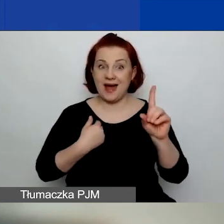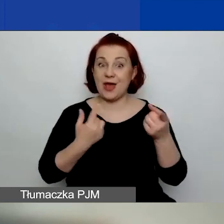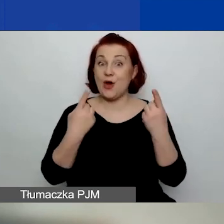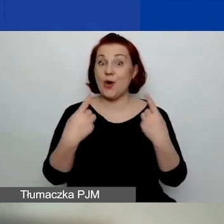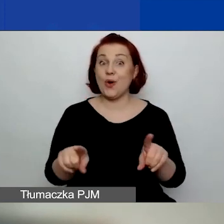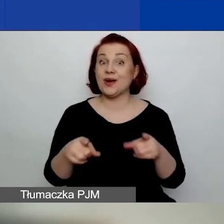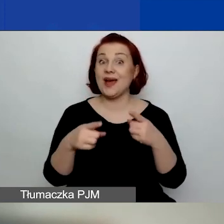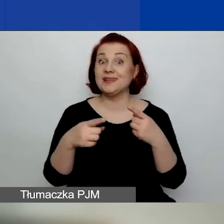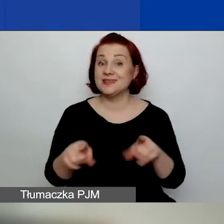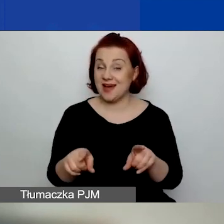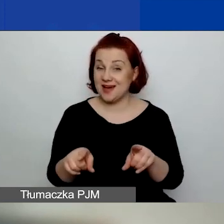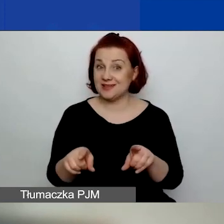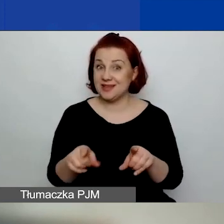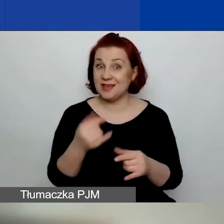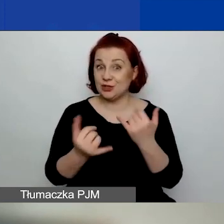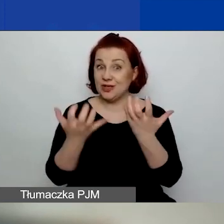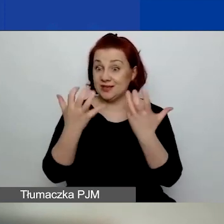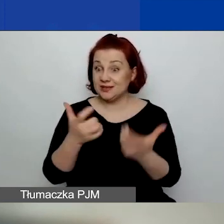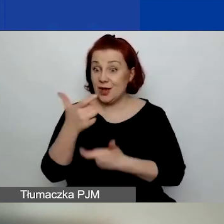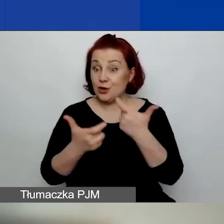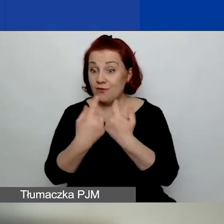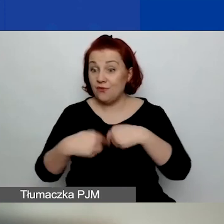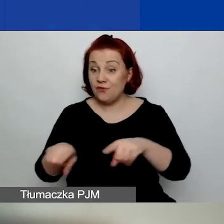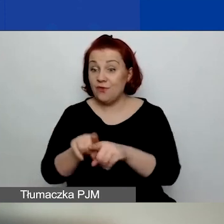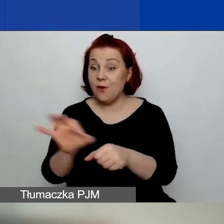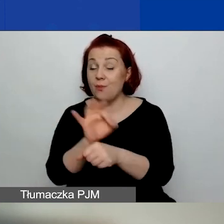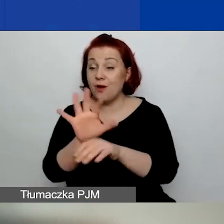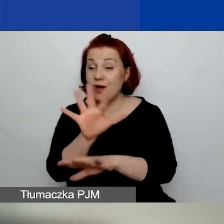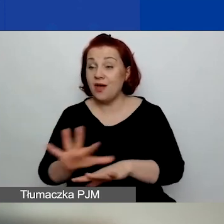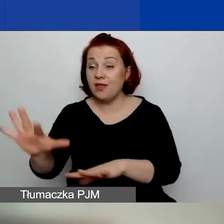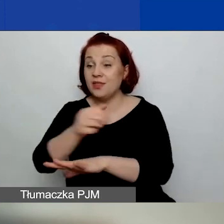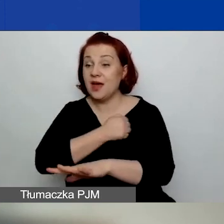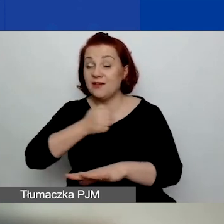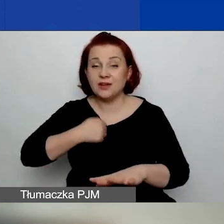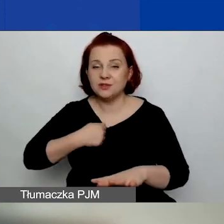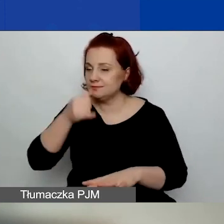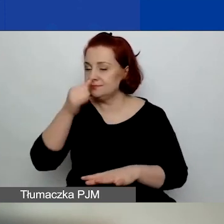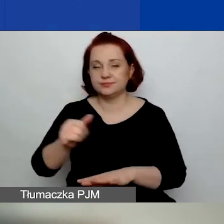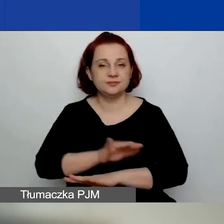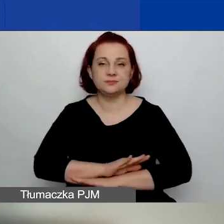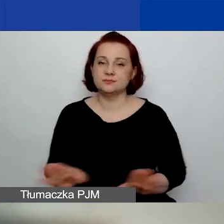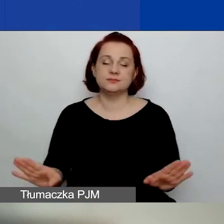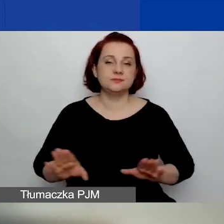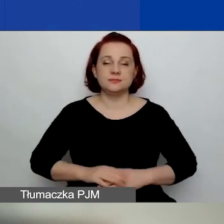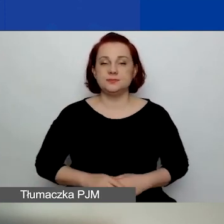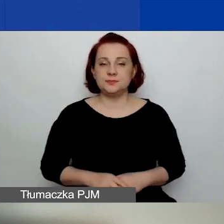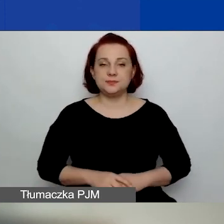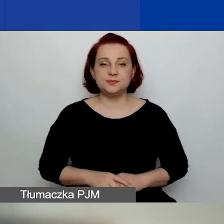które chcą przeprowadzić swoje działania na terenie miasta stołecznego Warszawy.